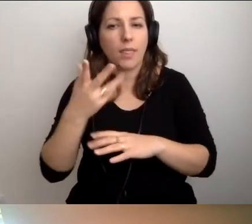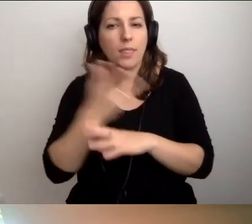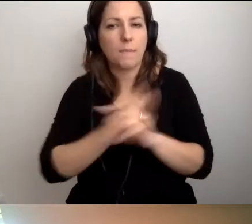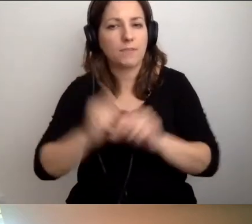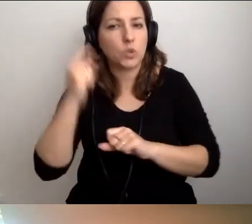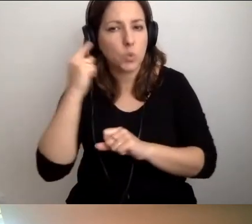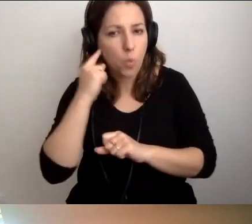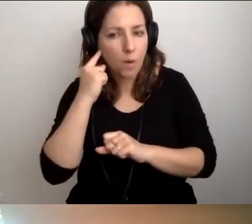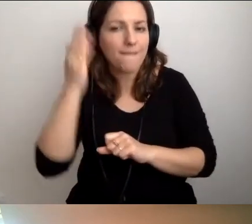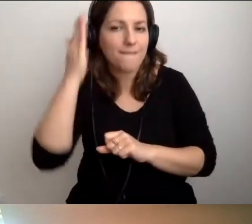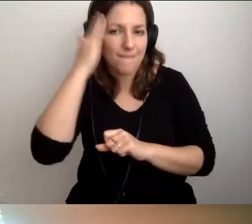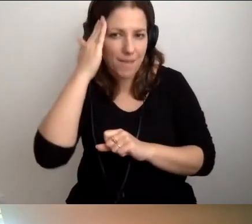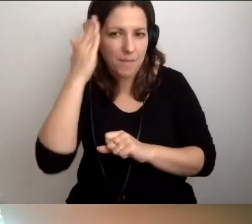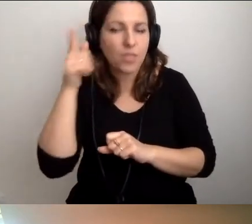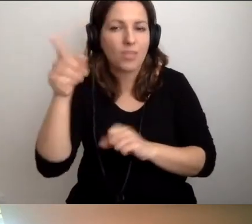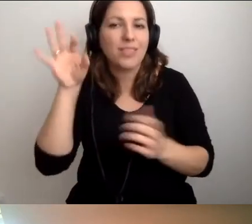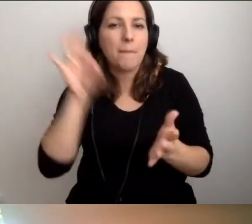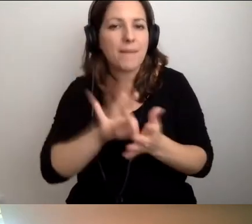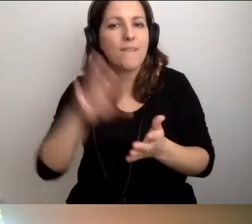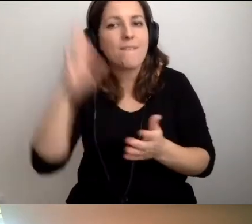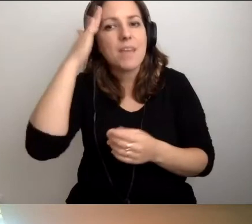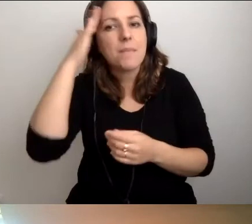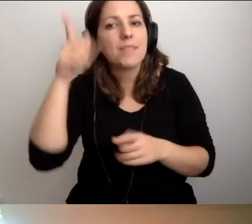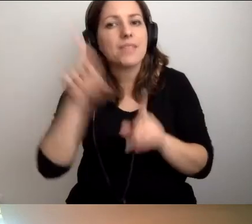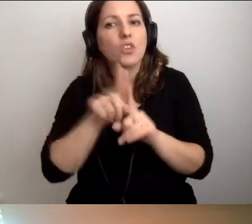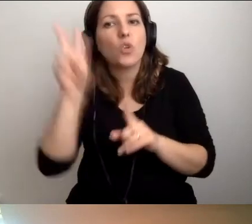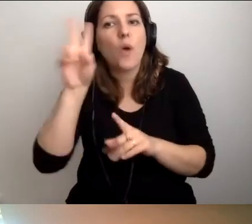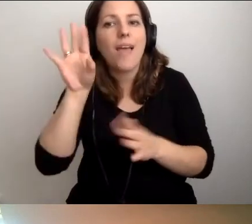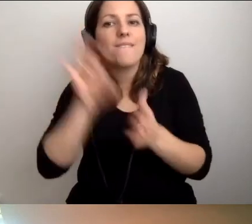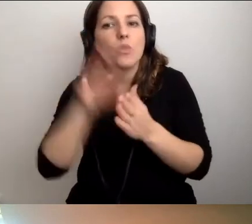to wiemy, kto ewentualnie je powiadomi.